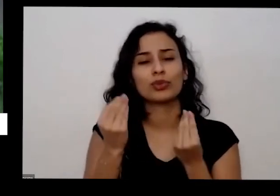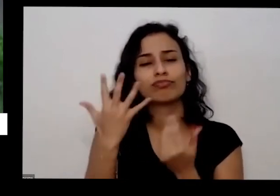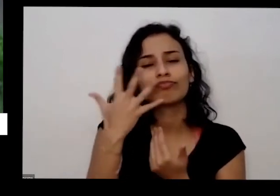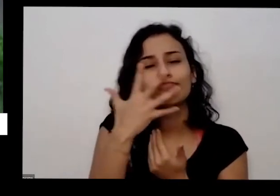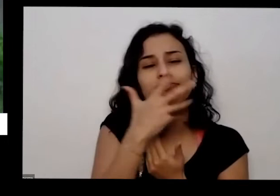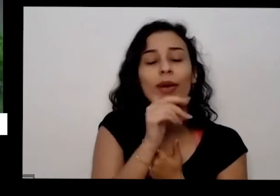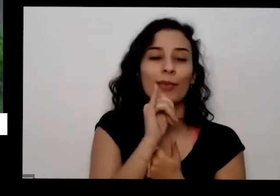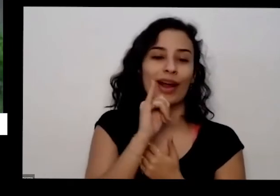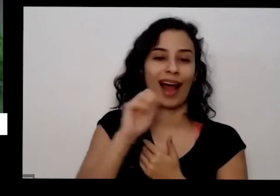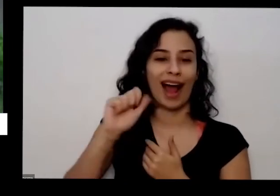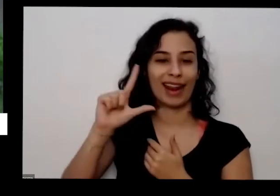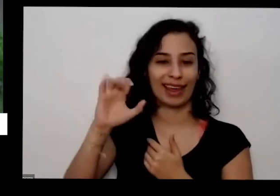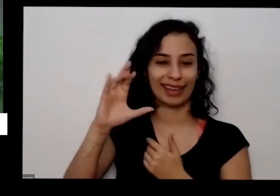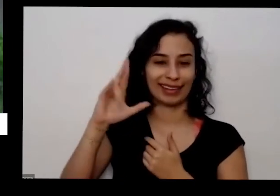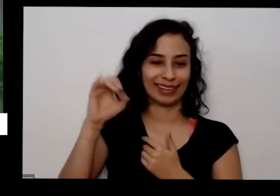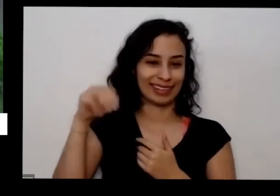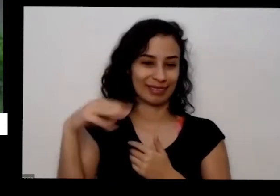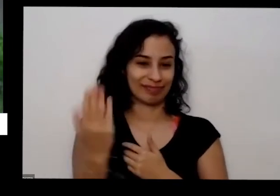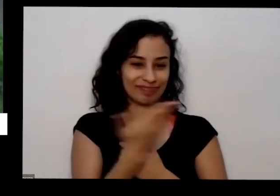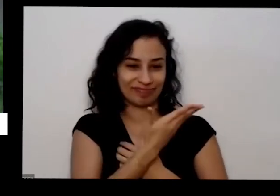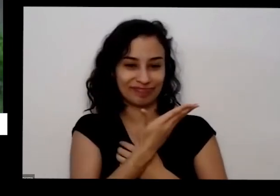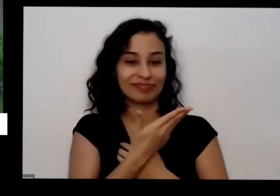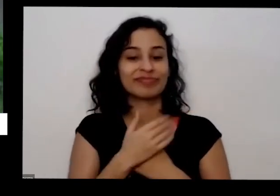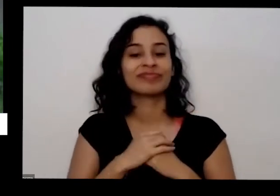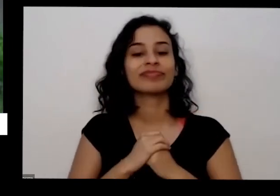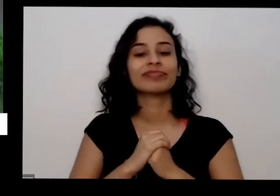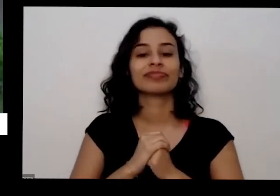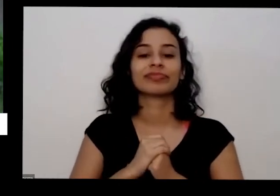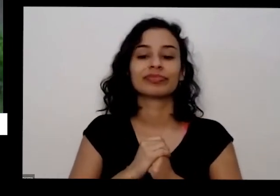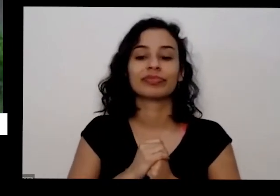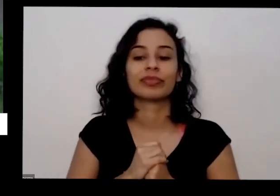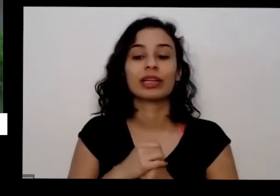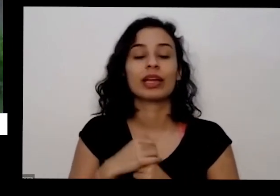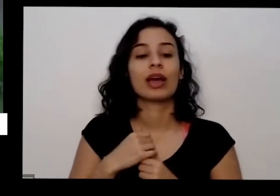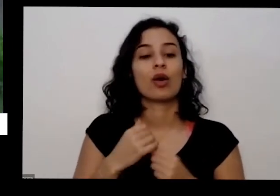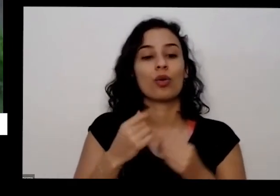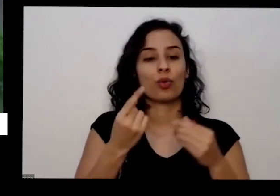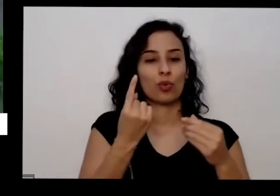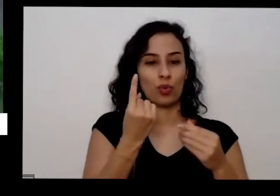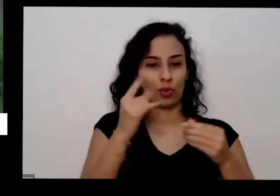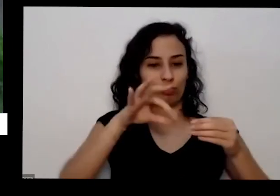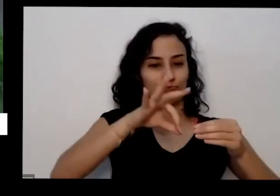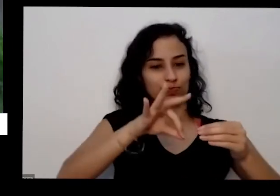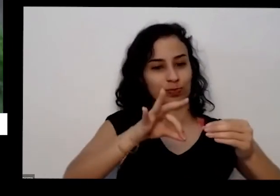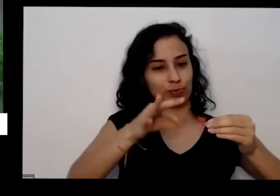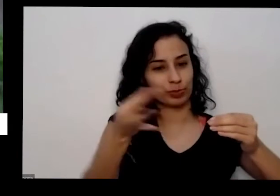coincidência Olha o que que eu faço aqui pega um bocado desses mais oleosos aqui tem o galho